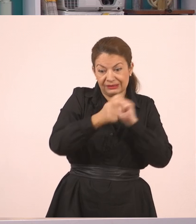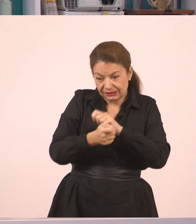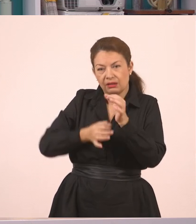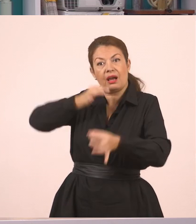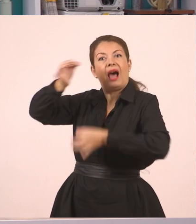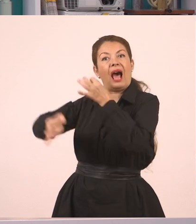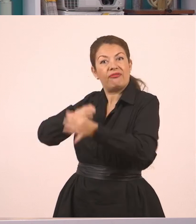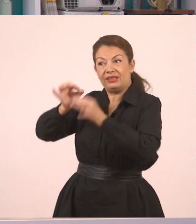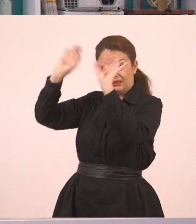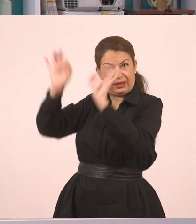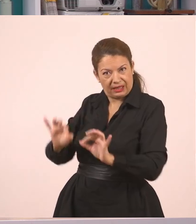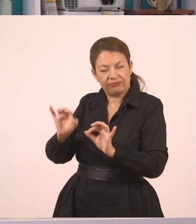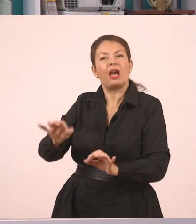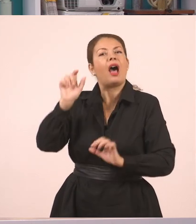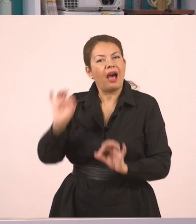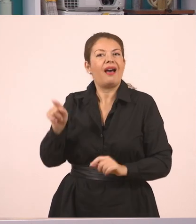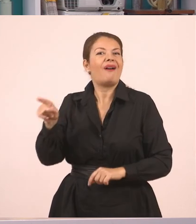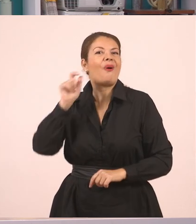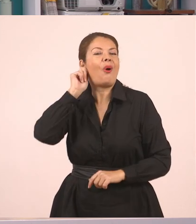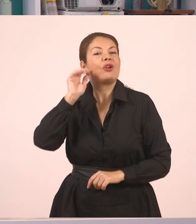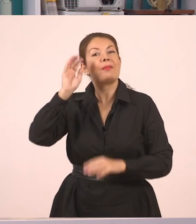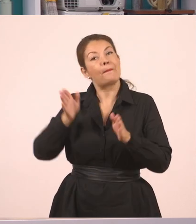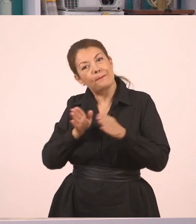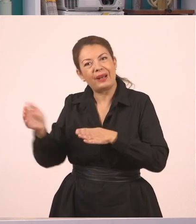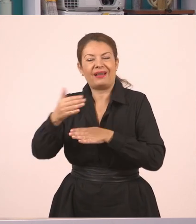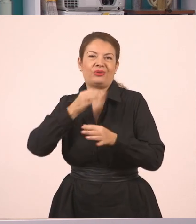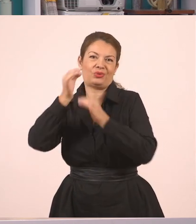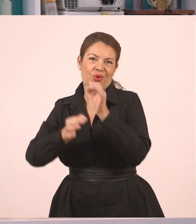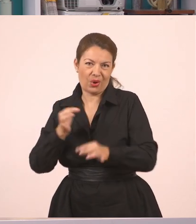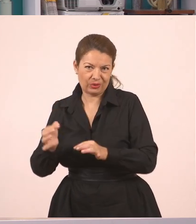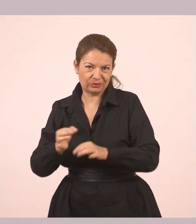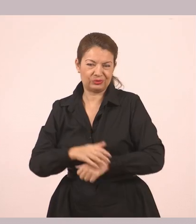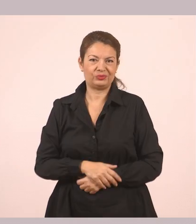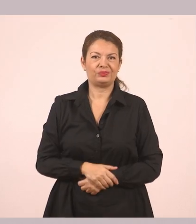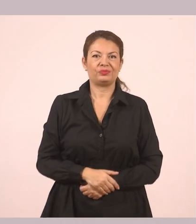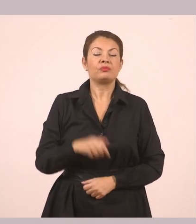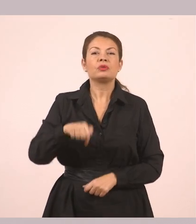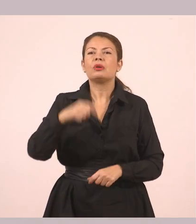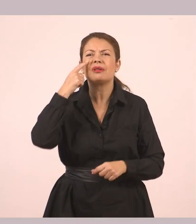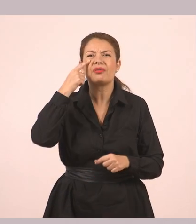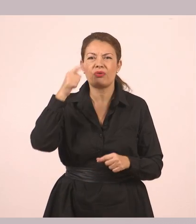Κάποιος άλλος περιγράφει τι ειπώθηκε πριν. Εδώ λοιπόν τώρα θα προσπαθήσουμε να κάνουμε το εξής.